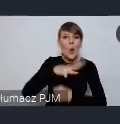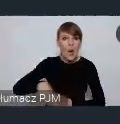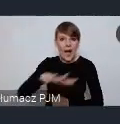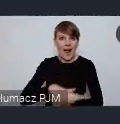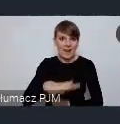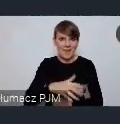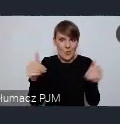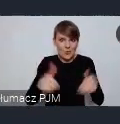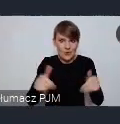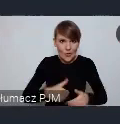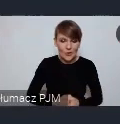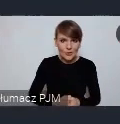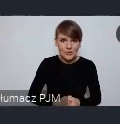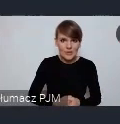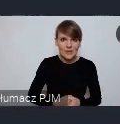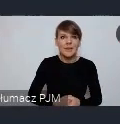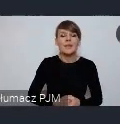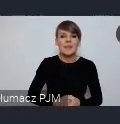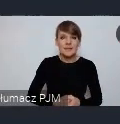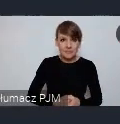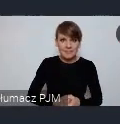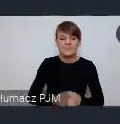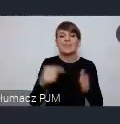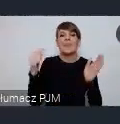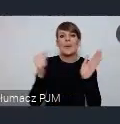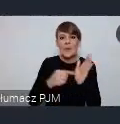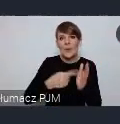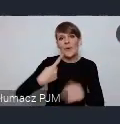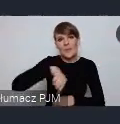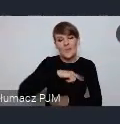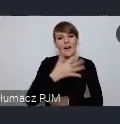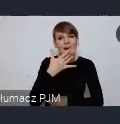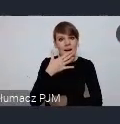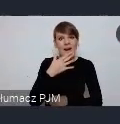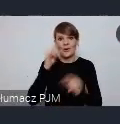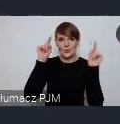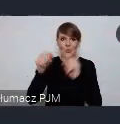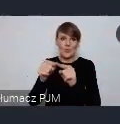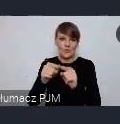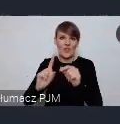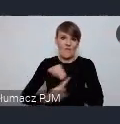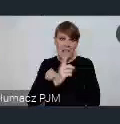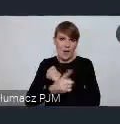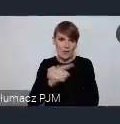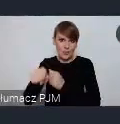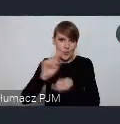i o tym, na tym, chcemy skoncentrować spotkanie w Wałbrzychu. Potem przeniesiemy się do Gdyni.